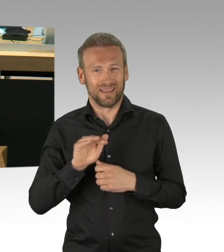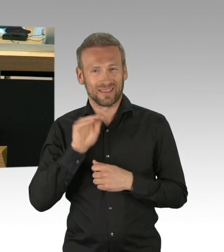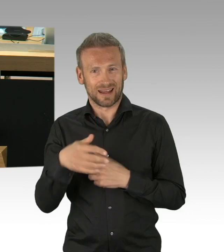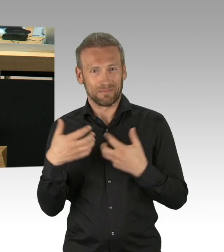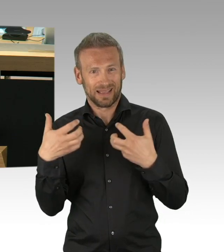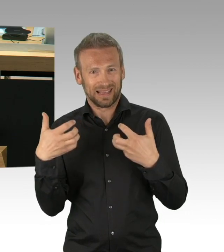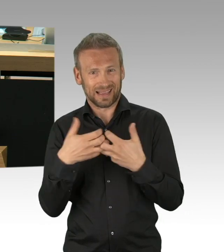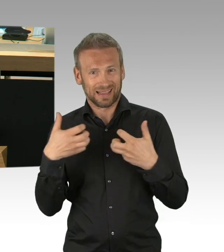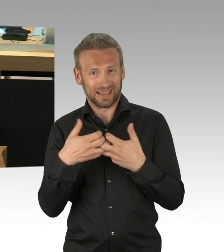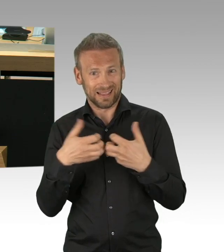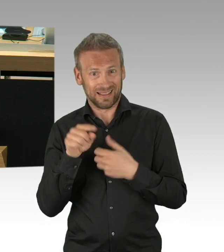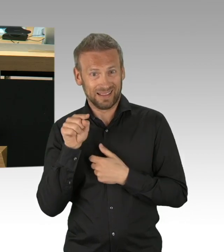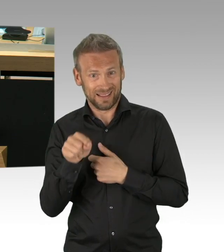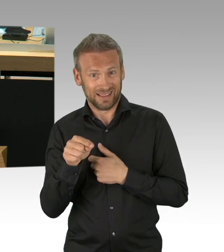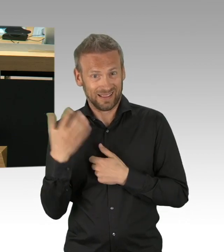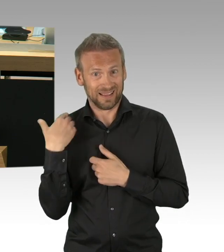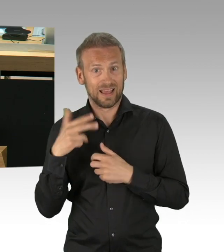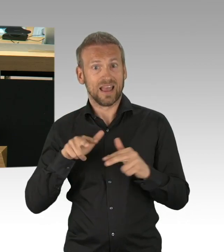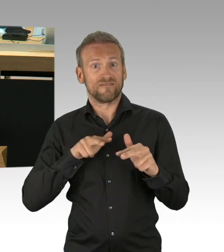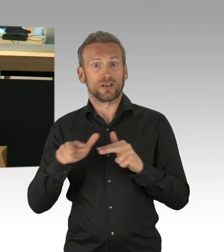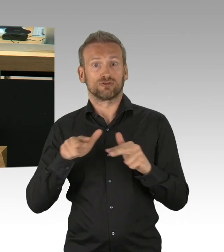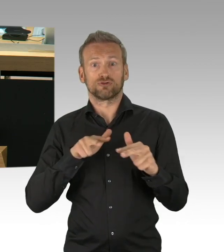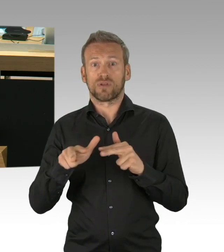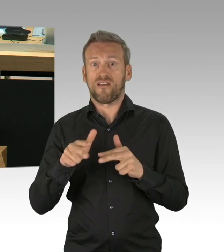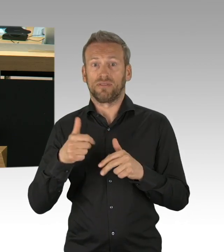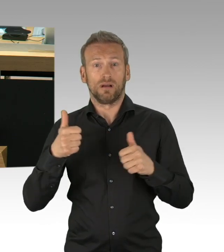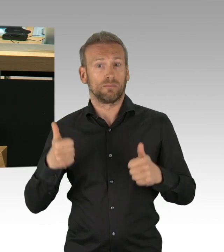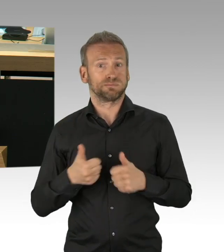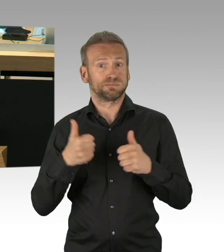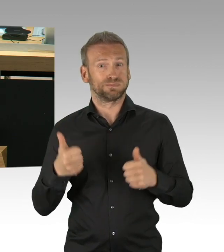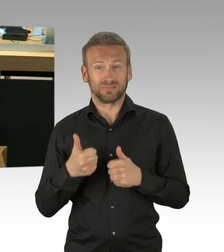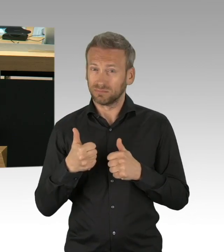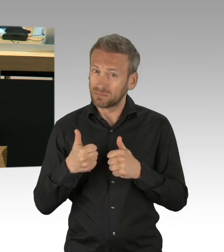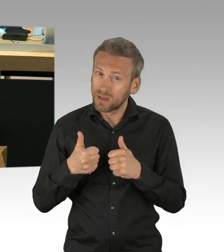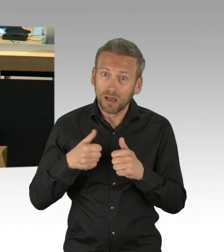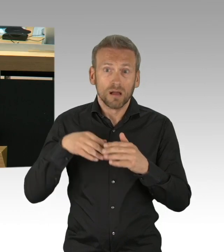Pest, Cholera, Ebola, Atomkatastrophen, Meteoriteneinschläge,